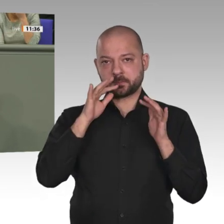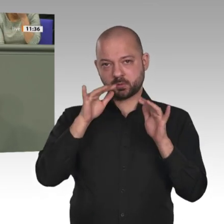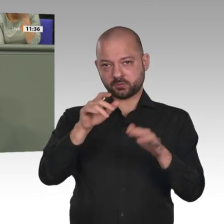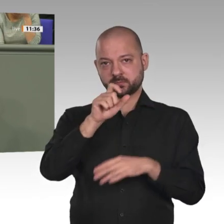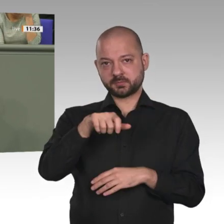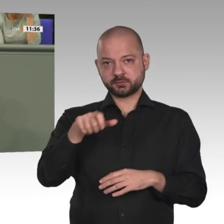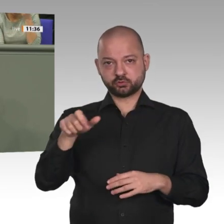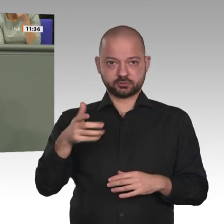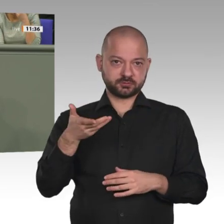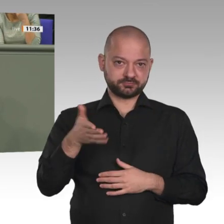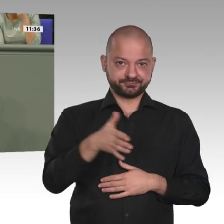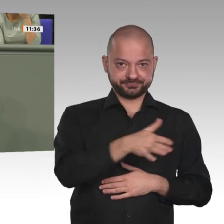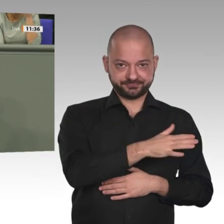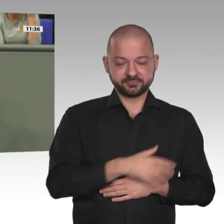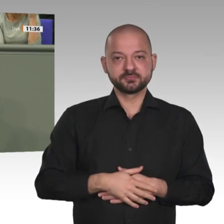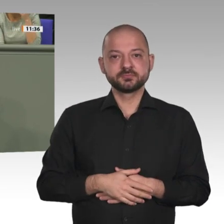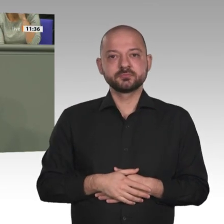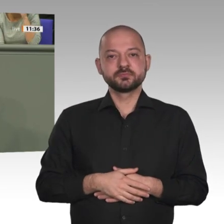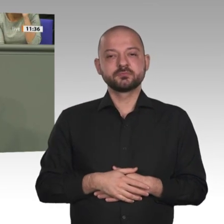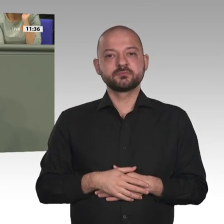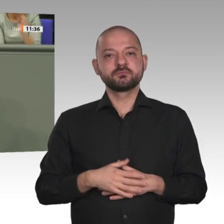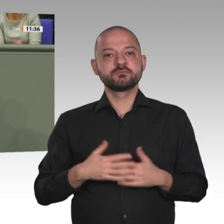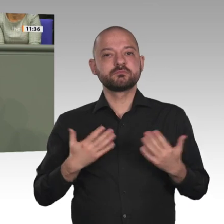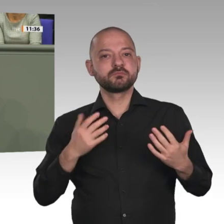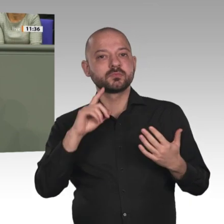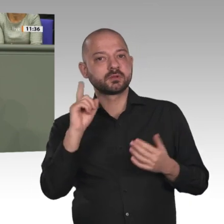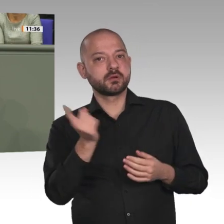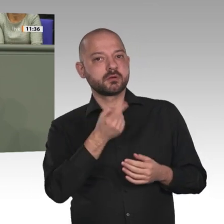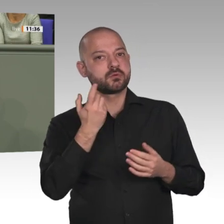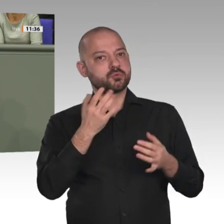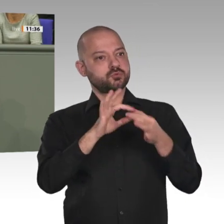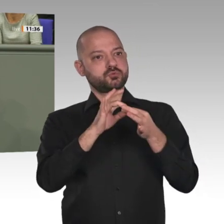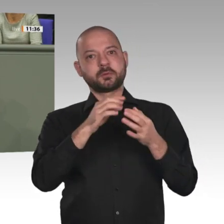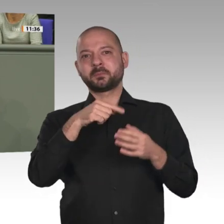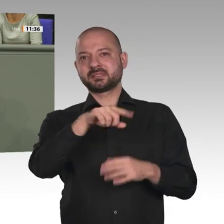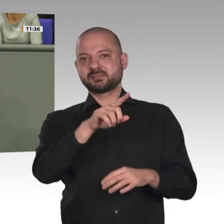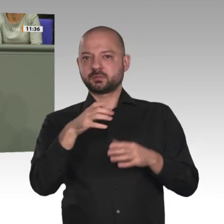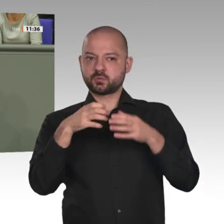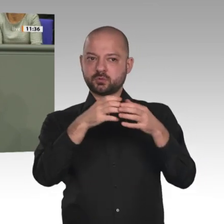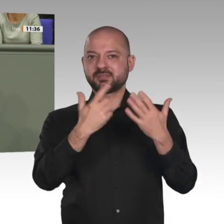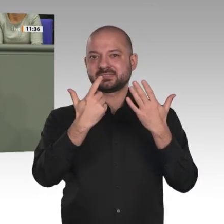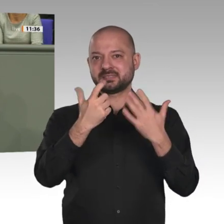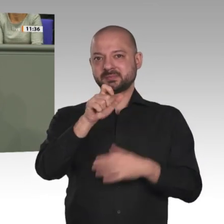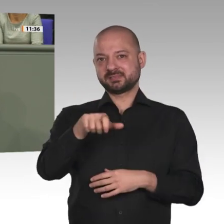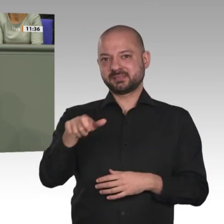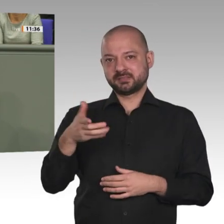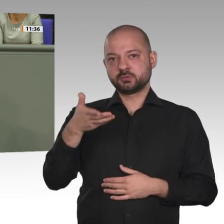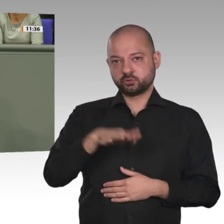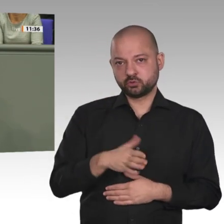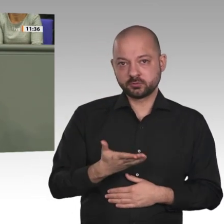erkennen wir das Engagement deutscher Soldaten in dieser gefährlichen Lage an und danken ihnen für ihren Einsatz fern der Heimat.